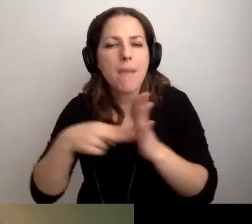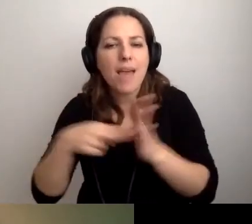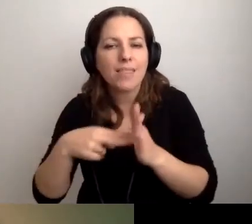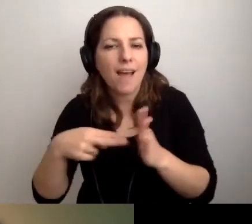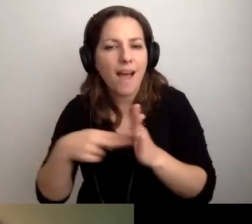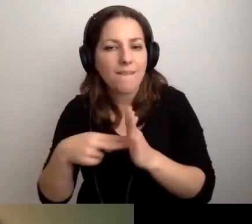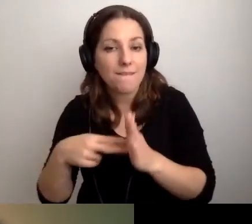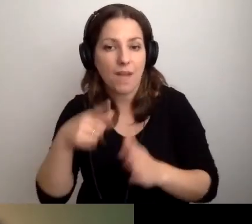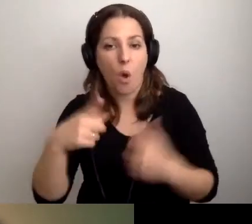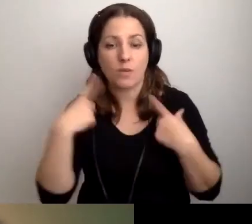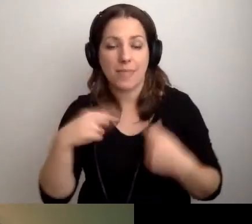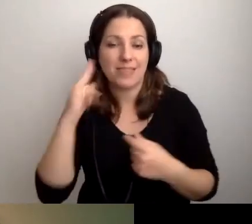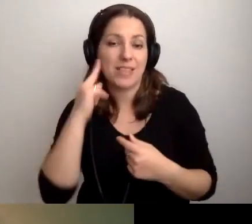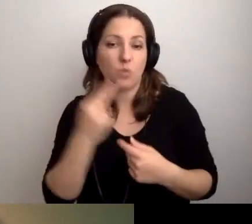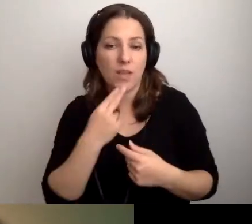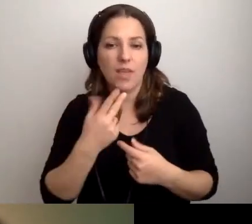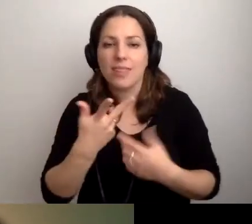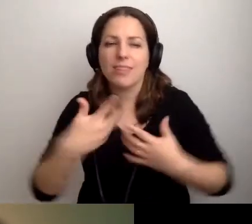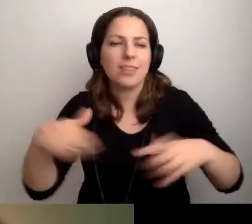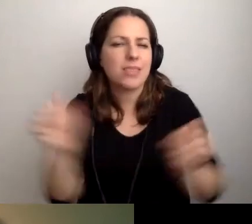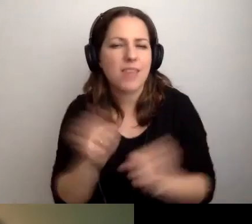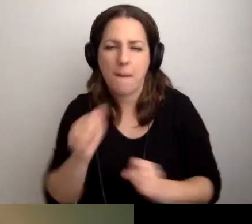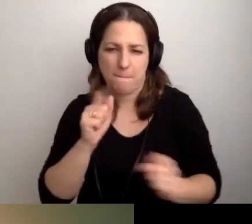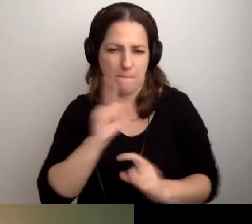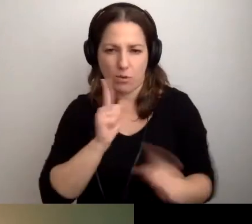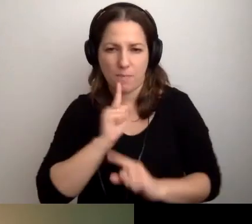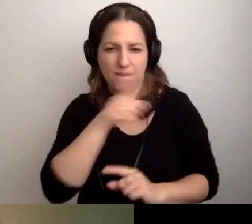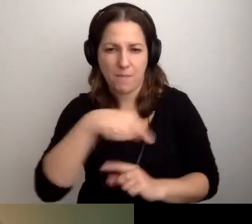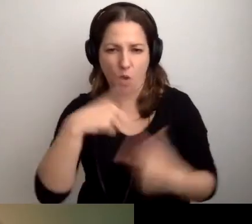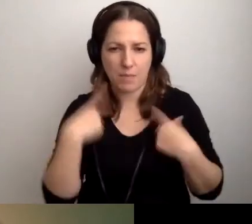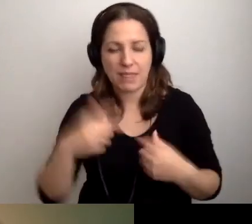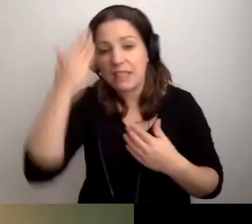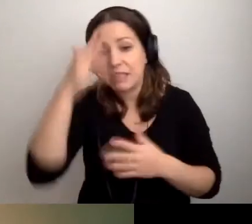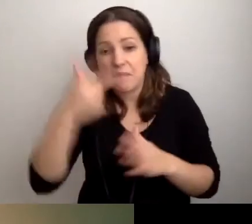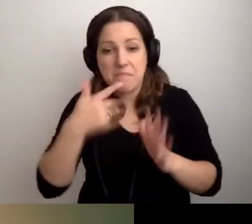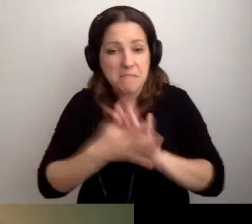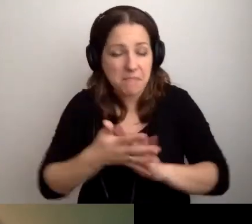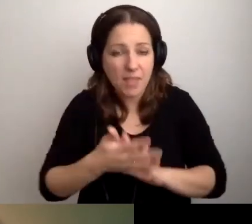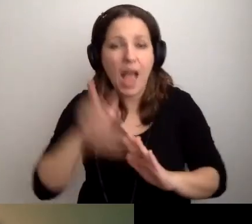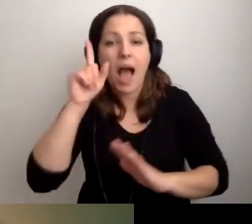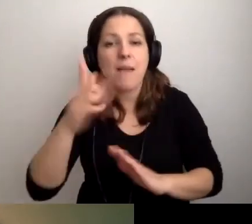Osoby niesłyszące: żeby się nie bać z nimi rozmawiać. Nie znamy języka migowego, ale mamy kartkę.